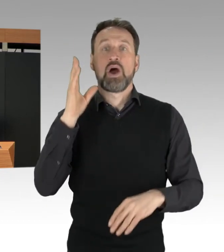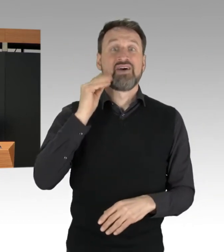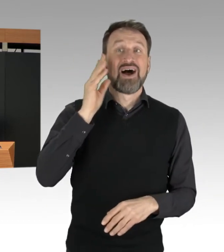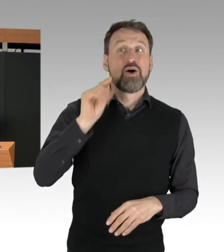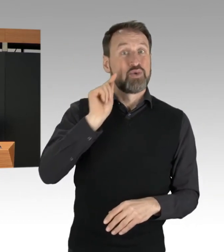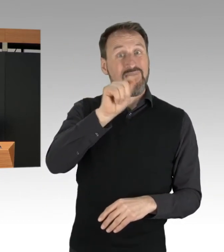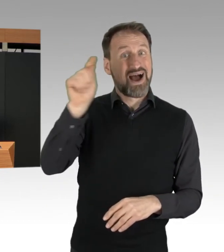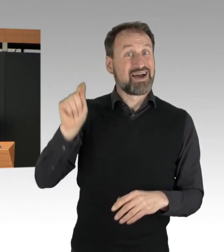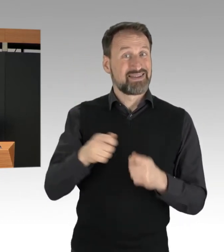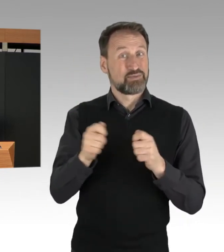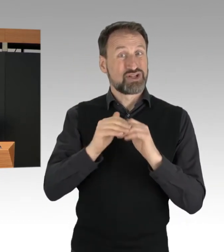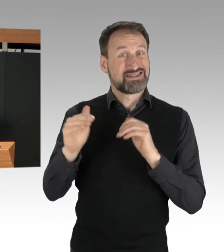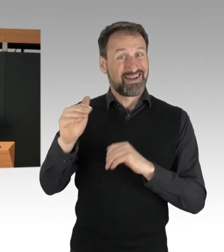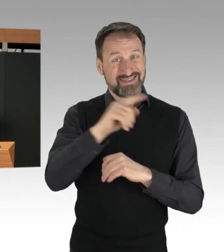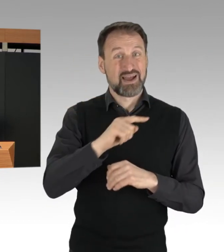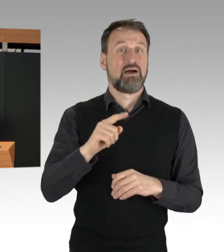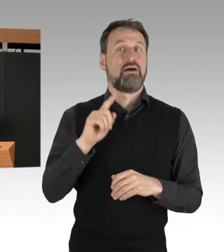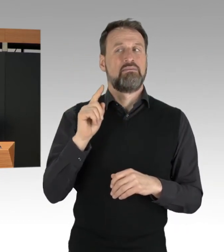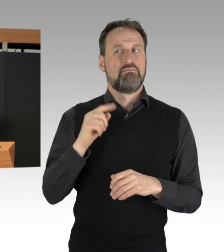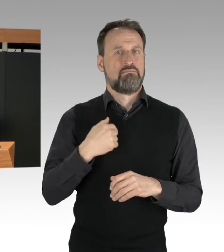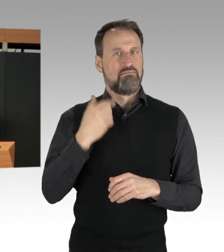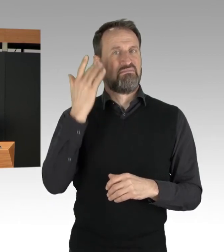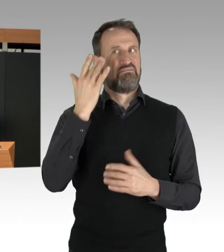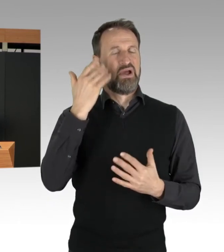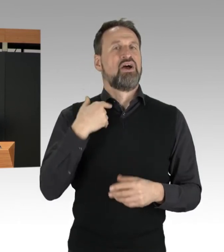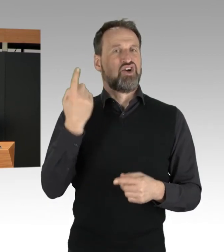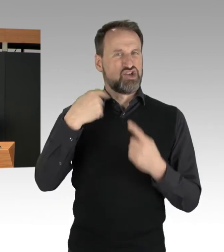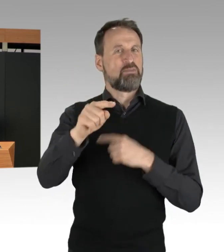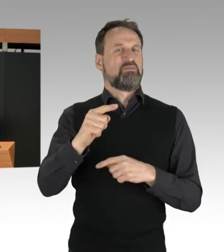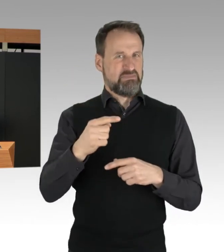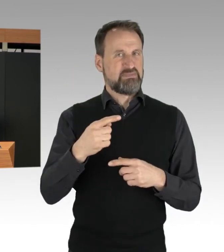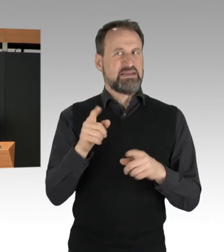dass es zu weiteren vergleichbaren Protesten kommen wird.